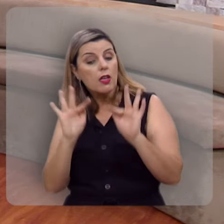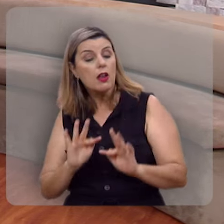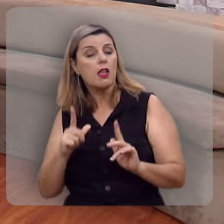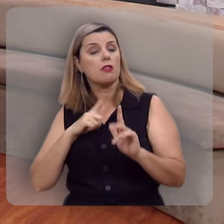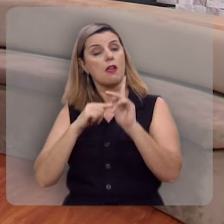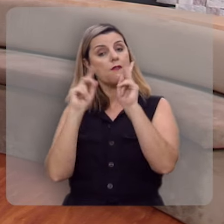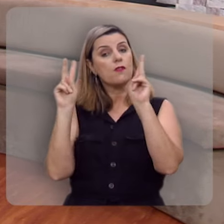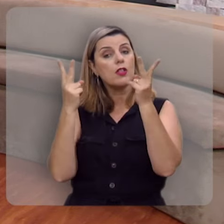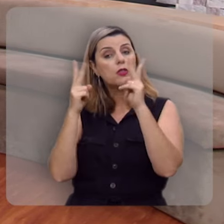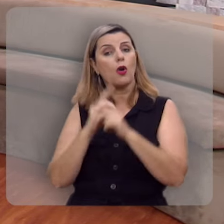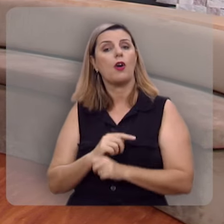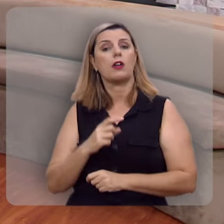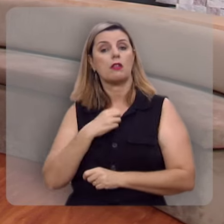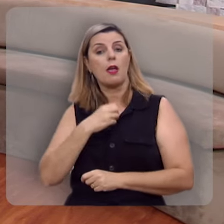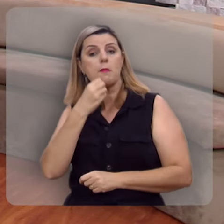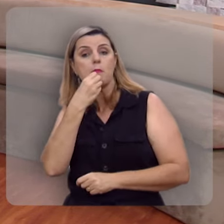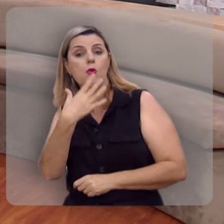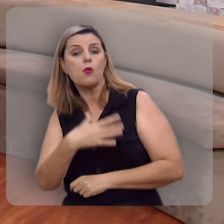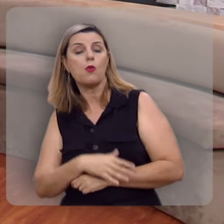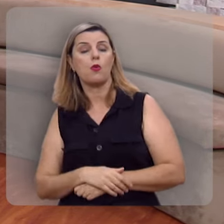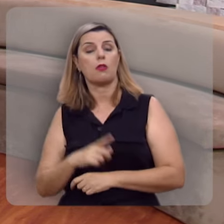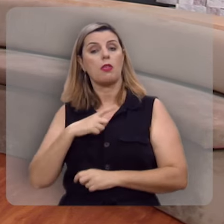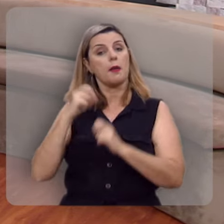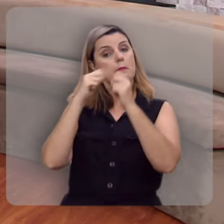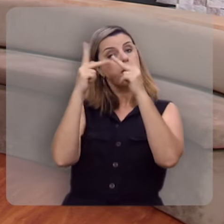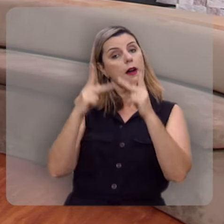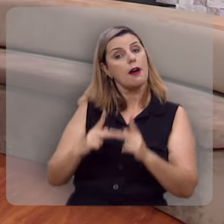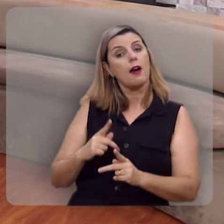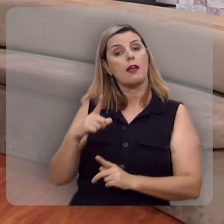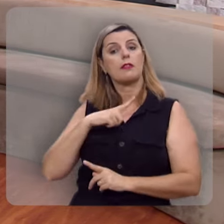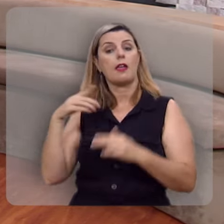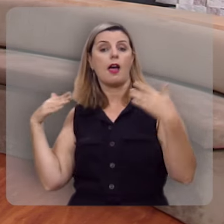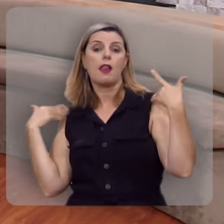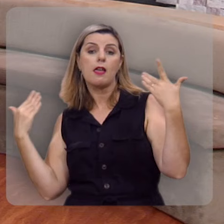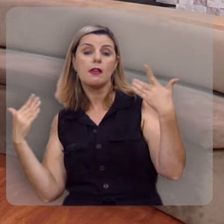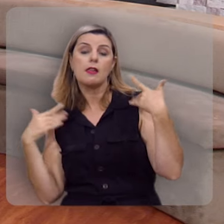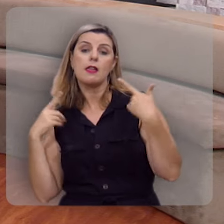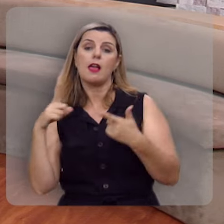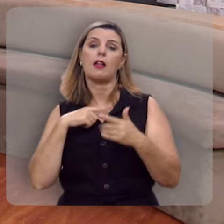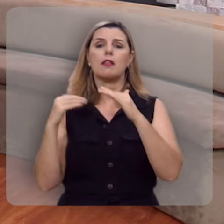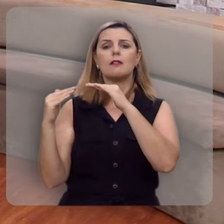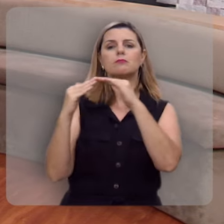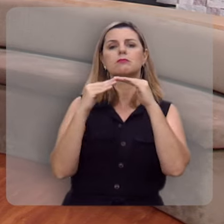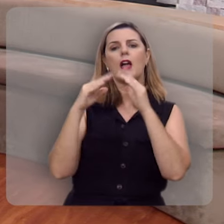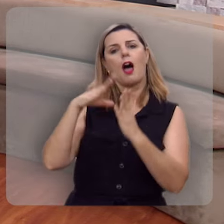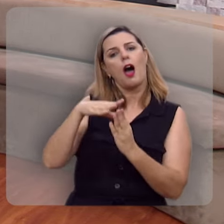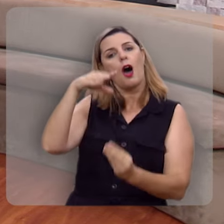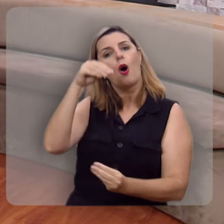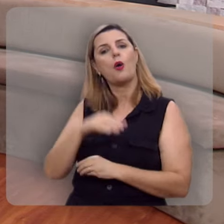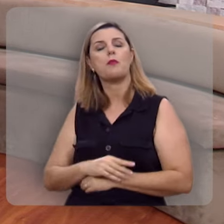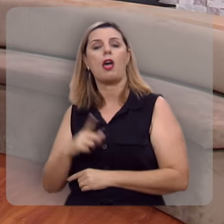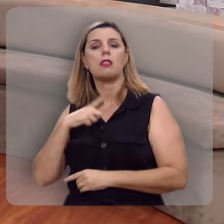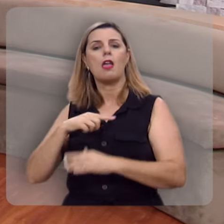tem vitória, tem bem-aventurança, tem paz, tem alegria, tem harmonia na alma, tem sossego